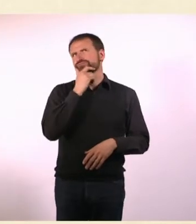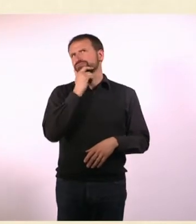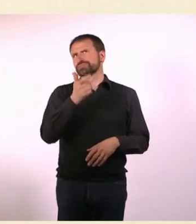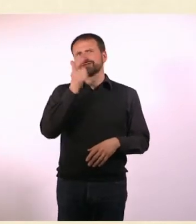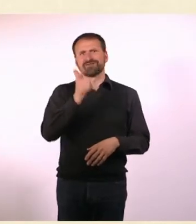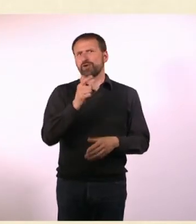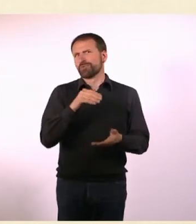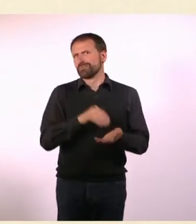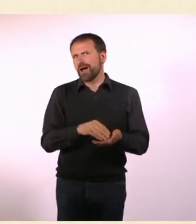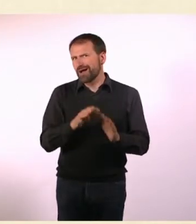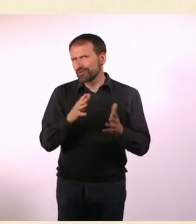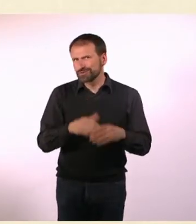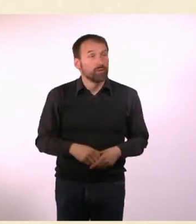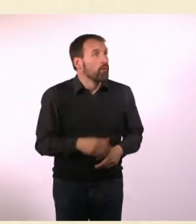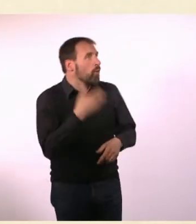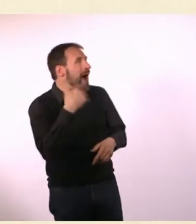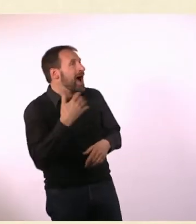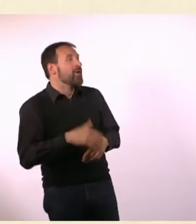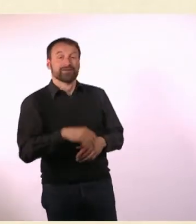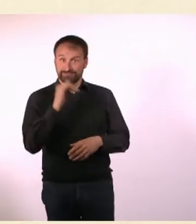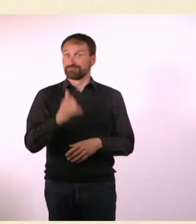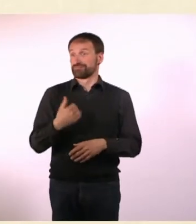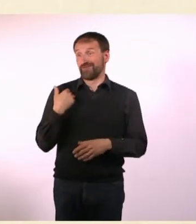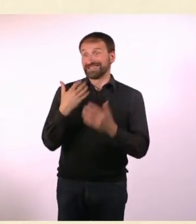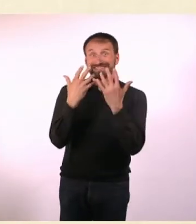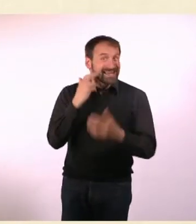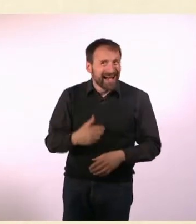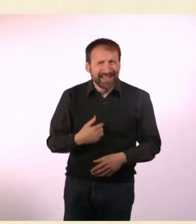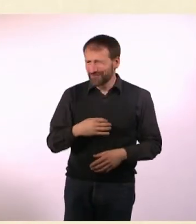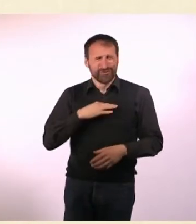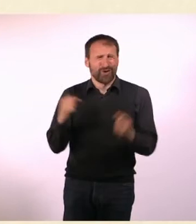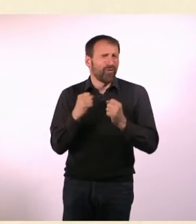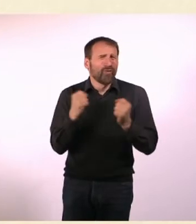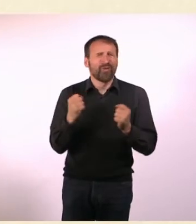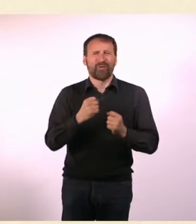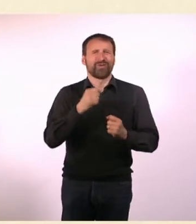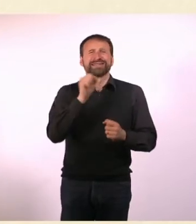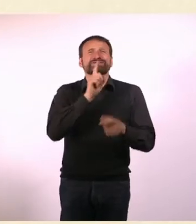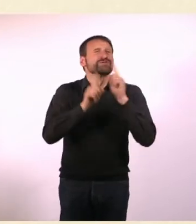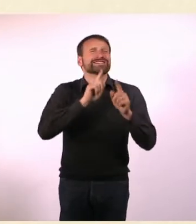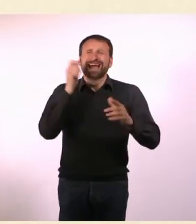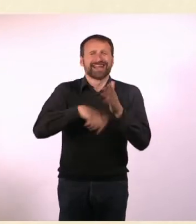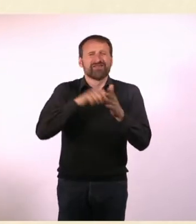Richtig viel Geld für eine Zehnjährige. Ich konnte alle Süßigkeiten kaufen! Den ganzen Kiosk.